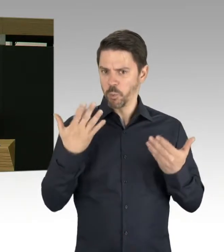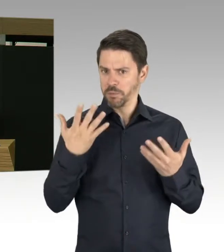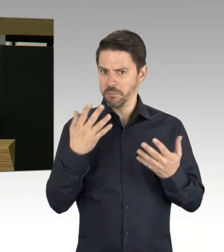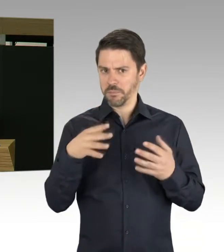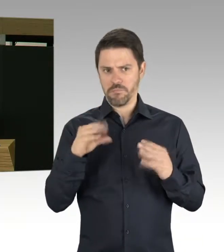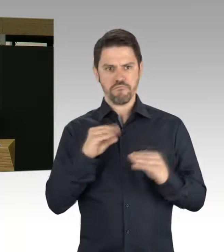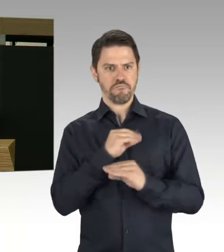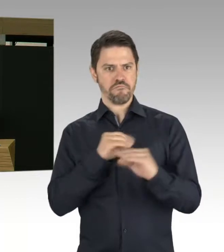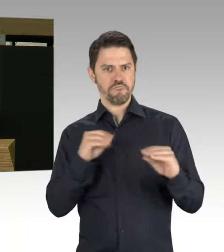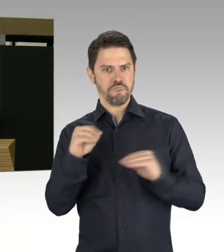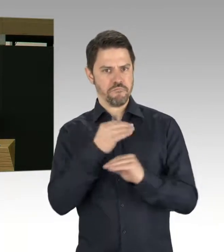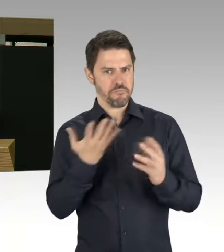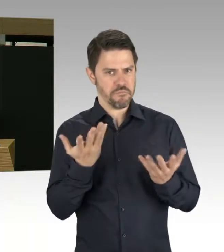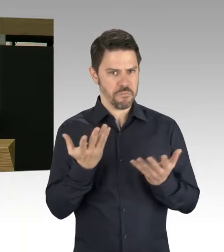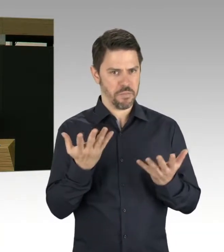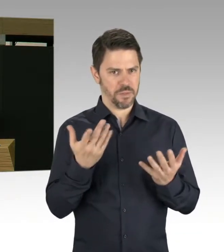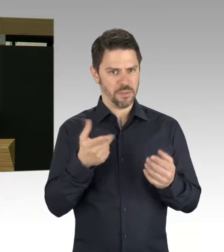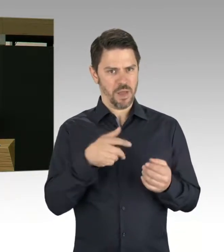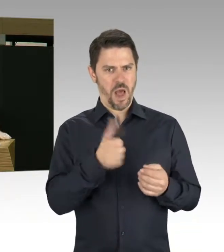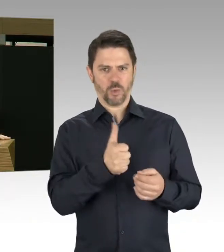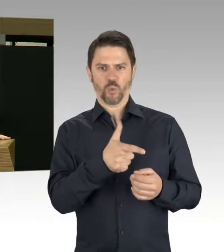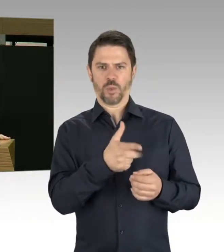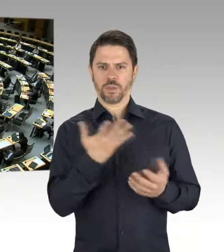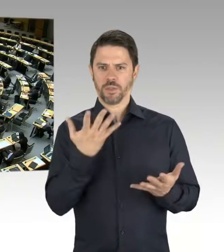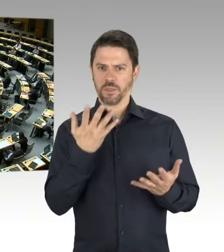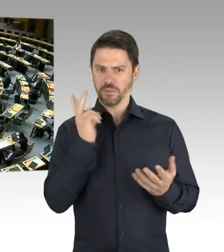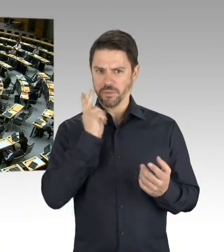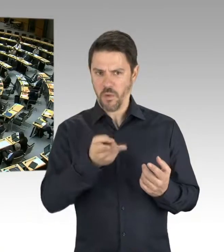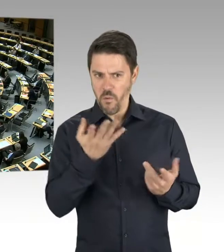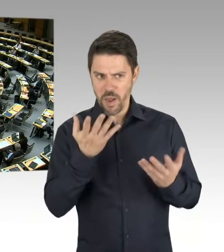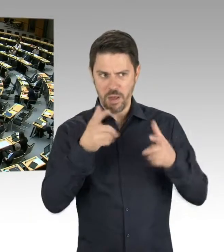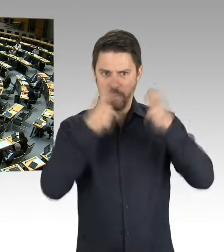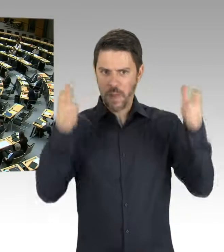bis hin zum Abriss des Gebäudes durch die Gegend wabern? Vielen Dank!